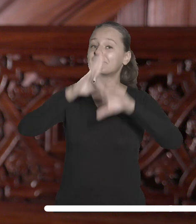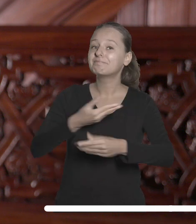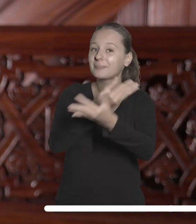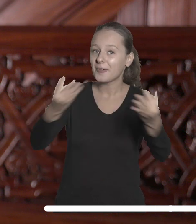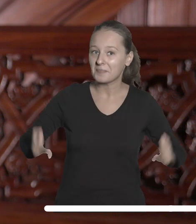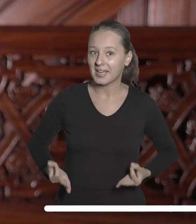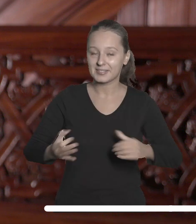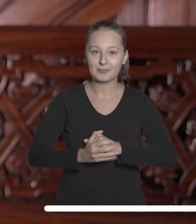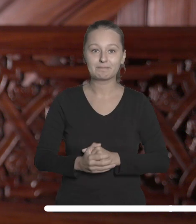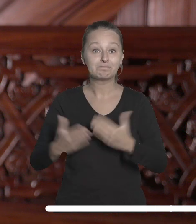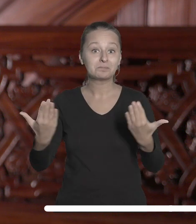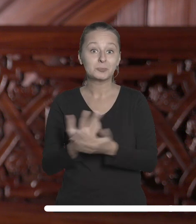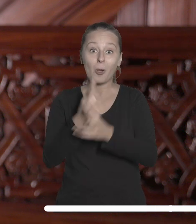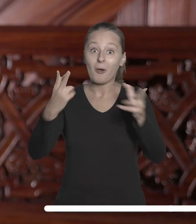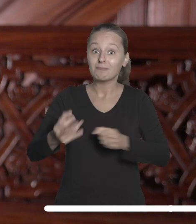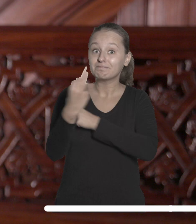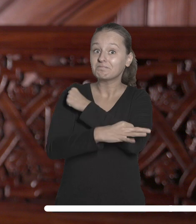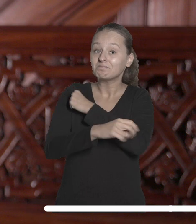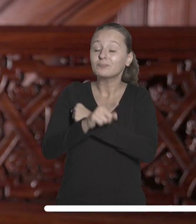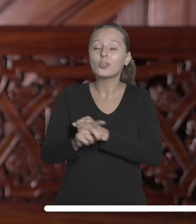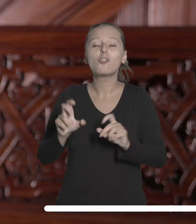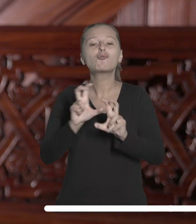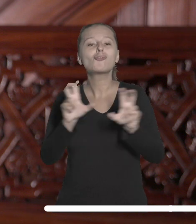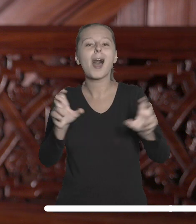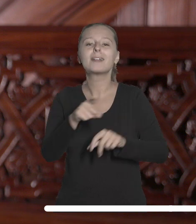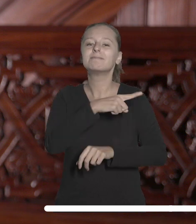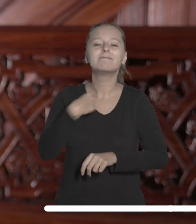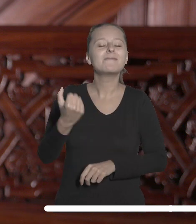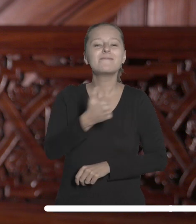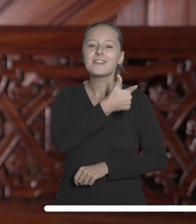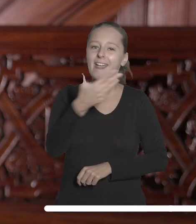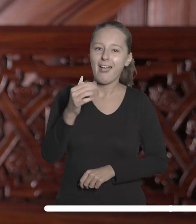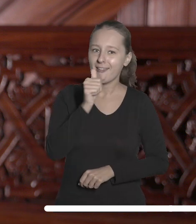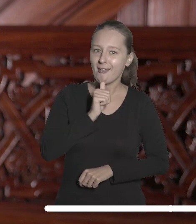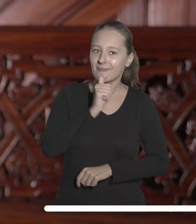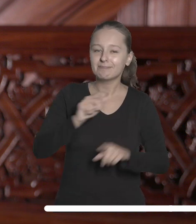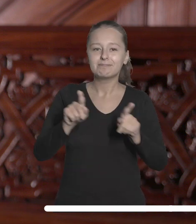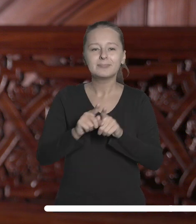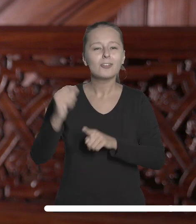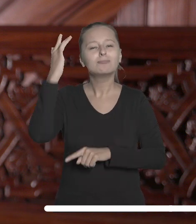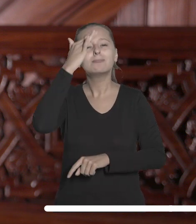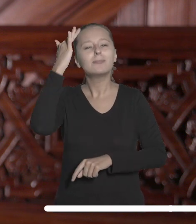Nowy rok akademicki to czas, w którym stawiamy sobie wiele wyzwań i pełnych nadziei oczekiwań.